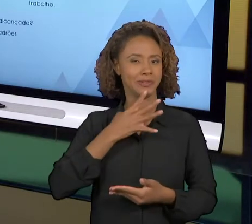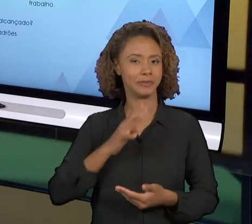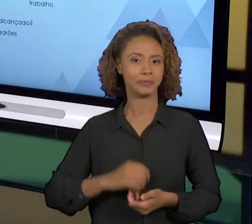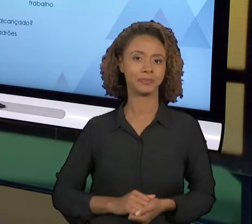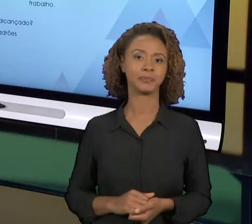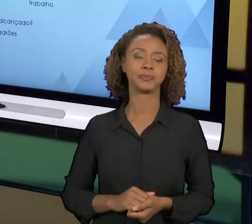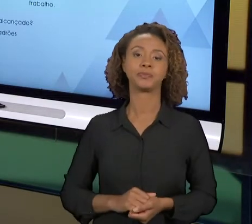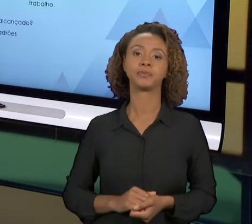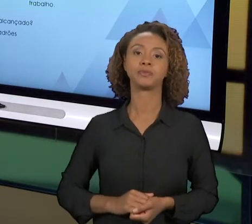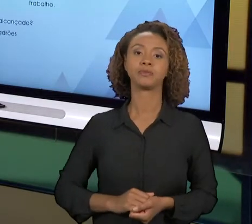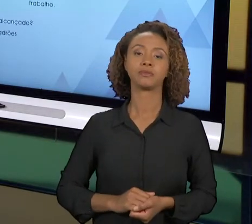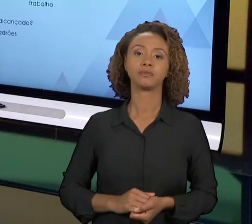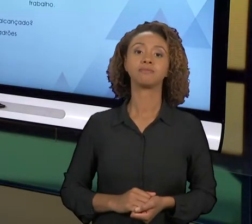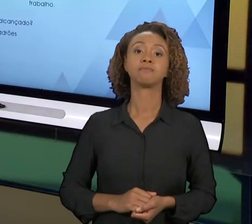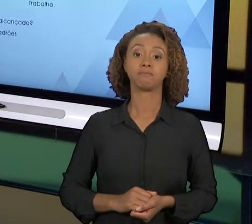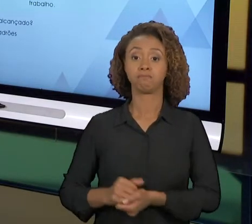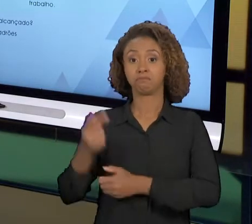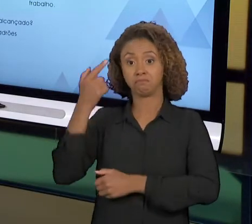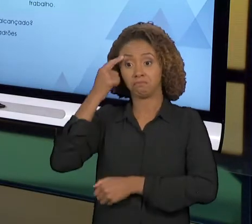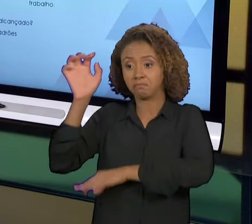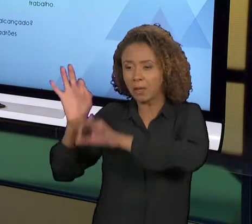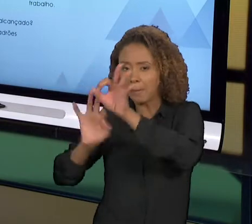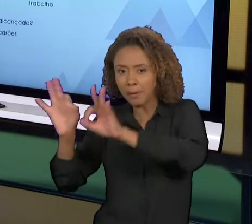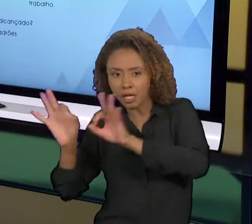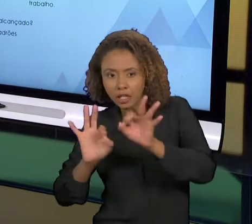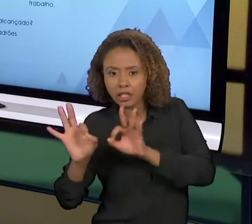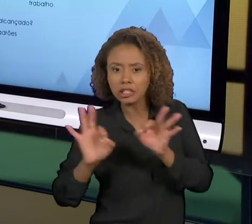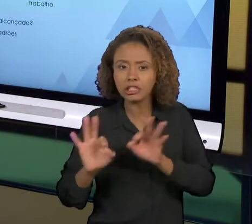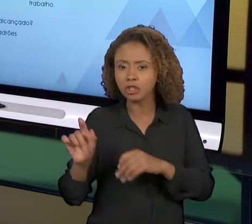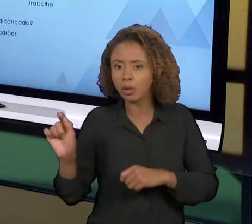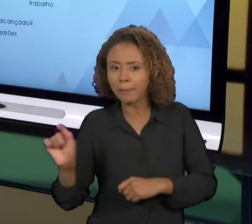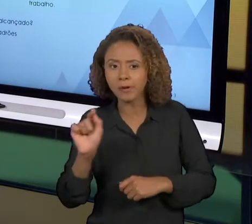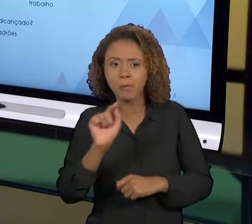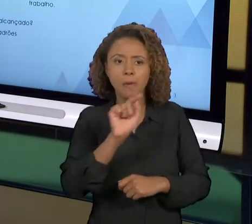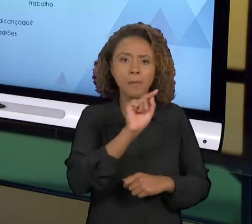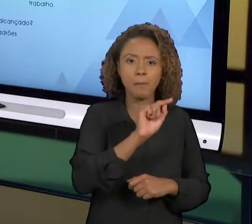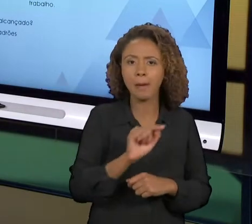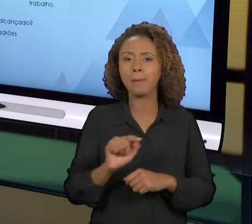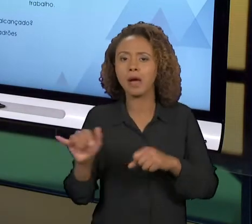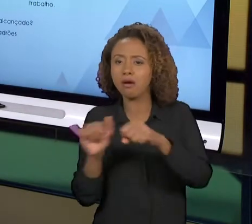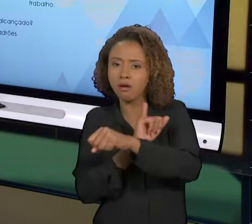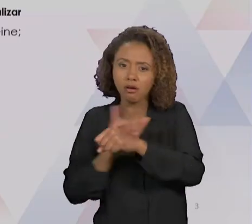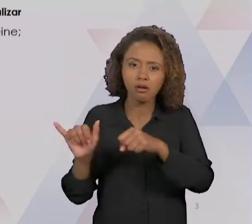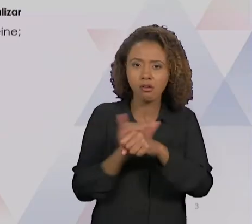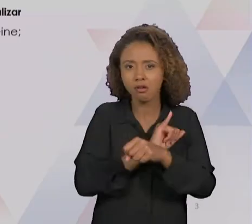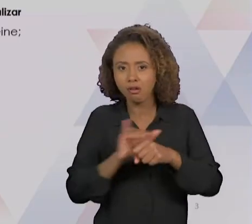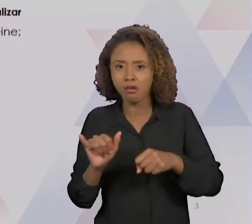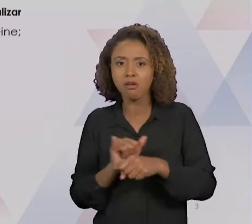DEPOIS DE PLANEJADA A MELHORIA, UTILIZANDO AS FERRAMENTAS DE MELHORIA, NÓS VAMOS IMPLEMENTÁ-